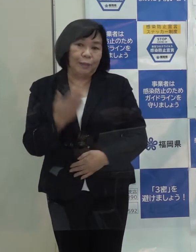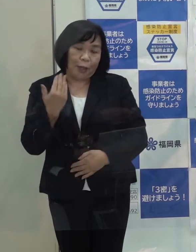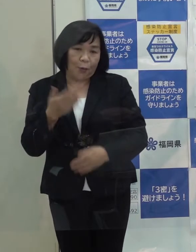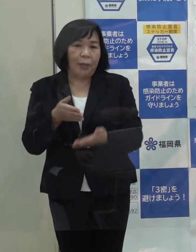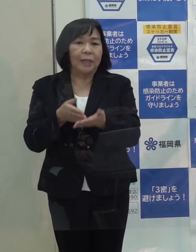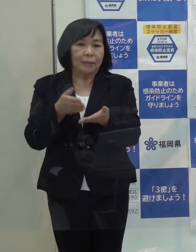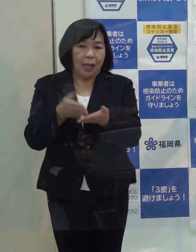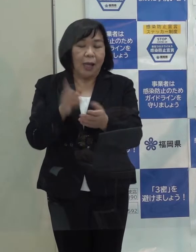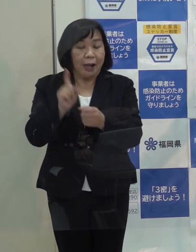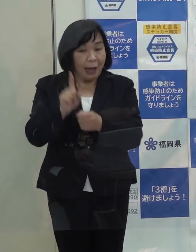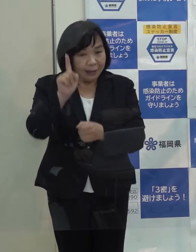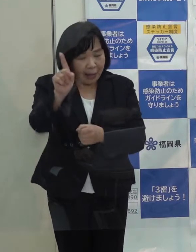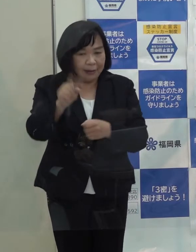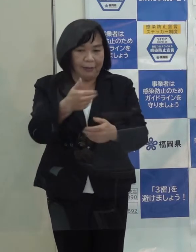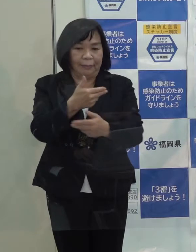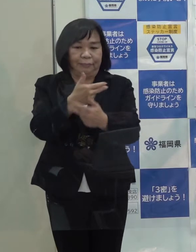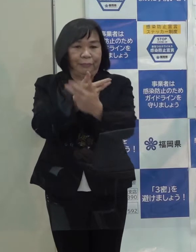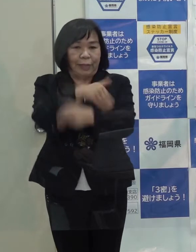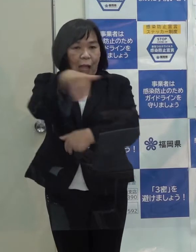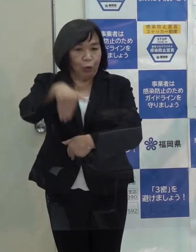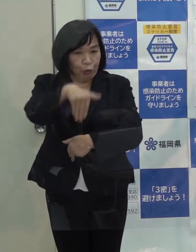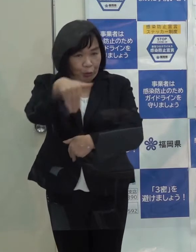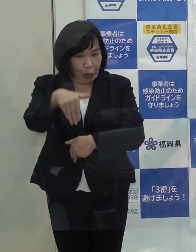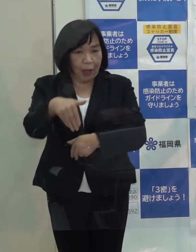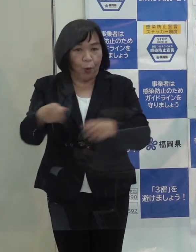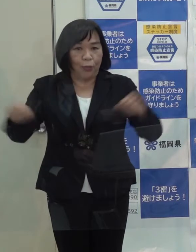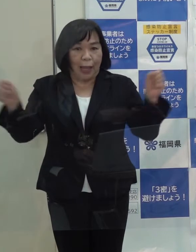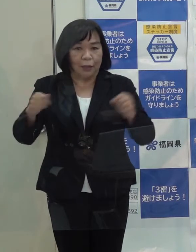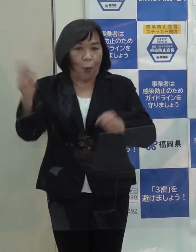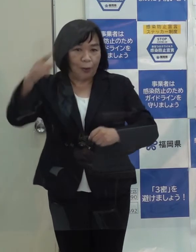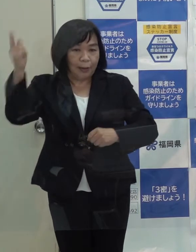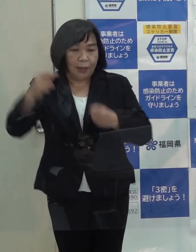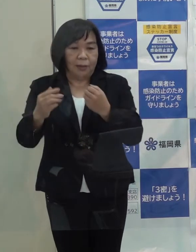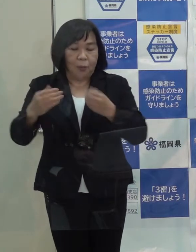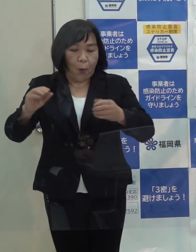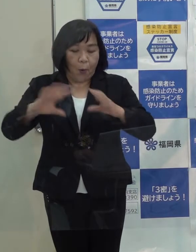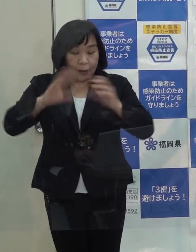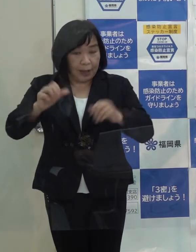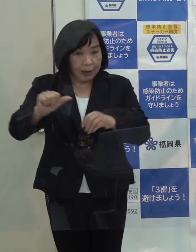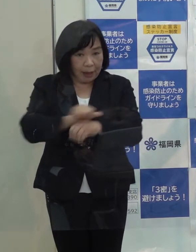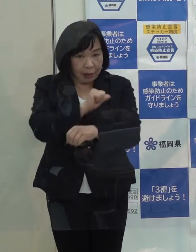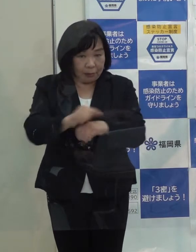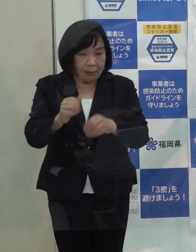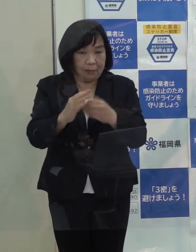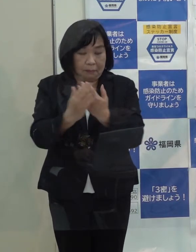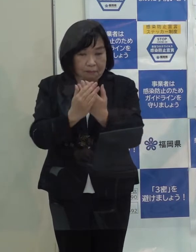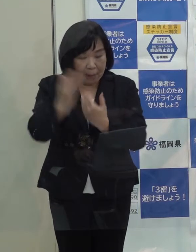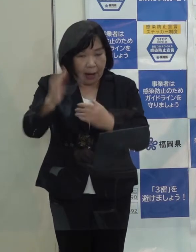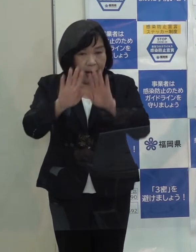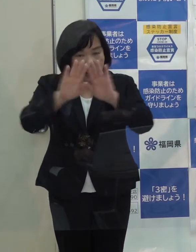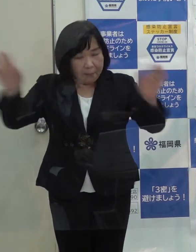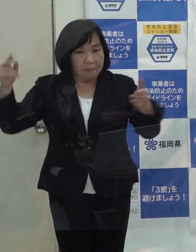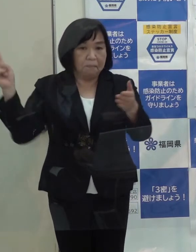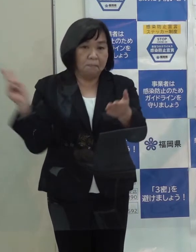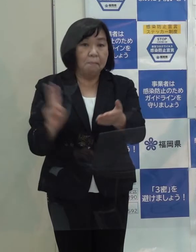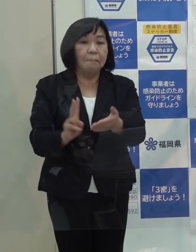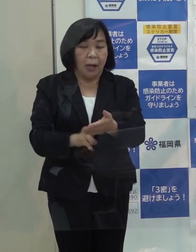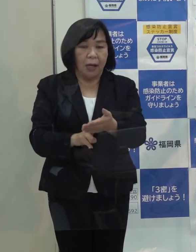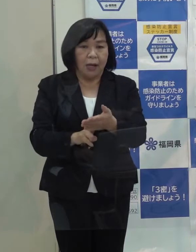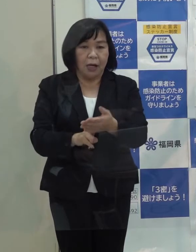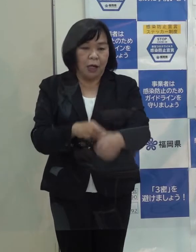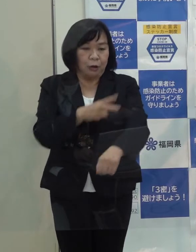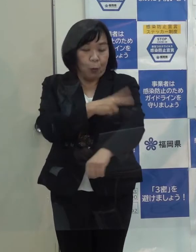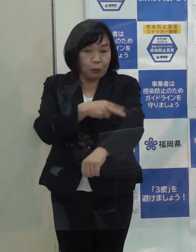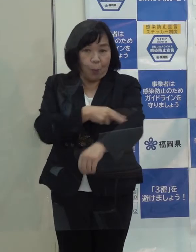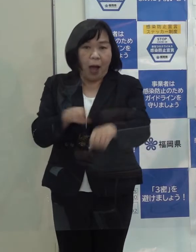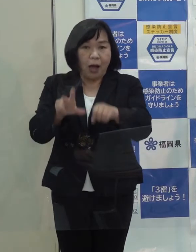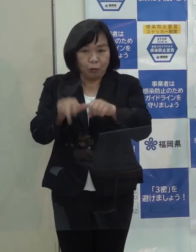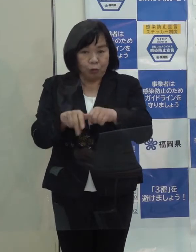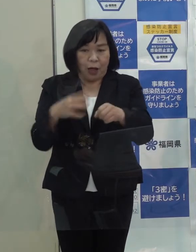来年の北九州市における新体操の世界選手権大会の開催決定 ソフトバンクホークスの４年連続日本一